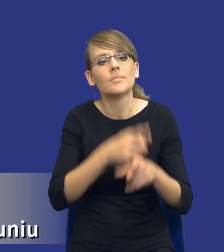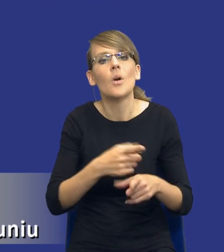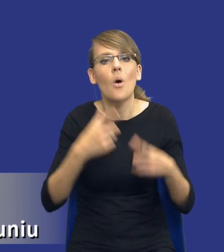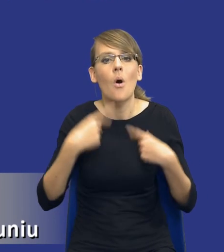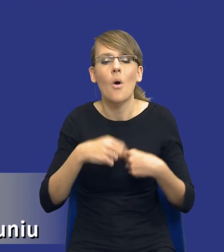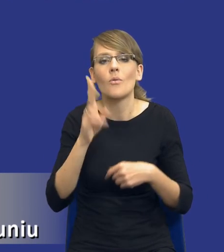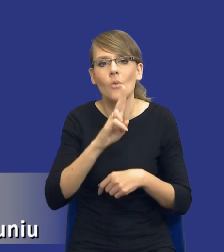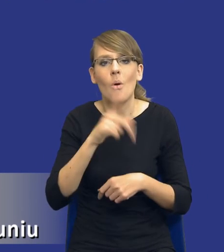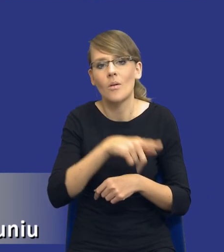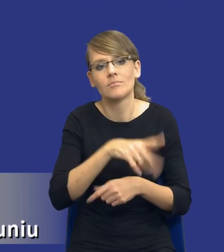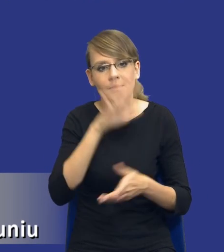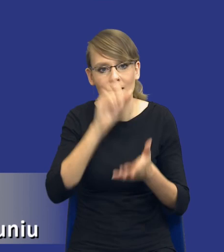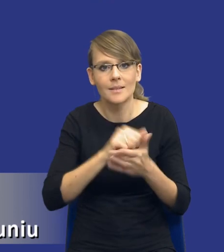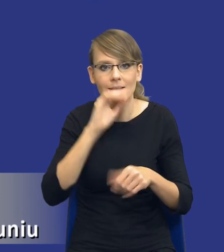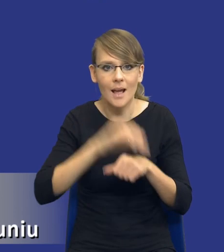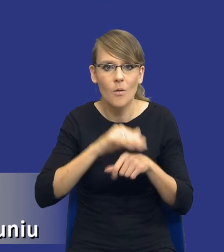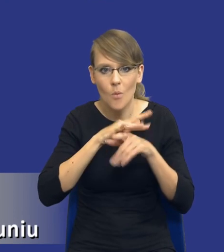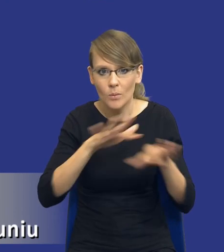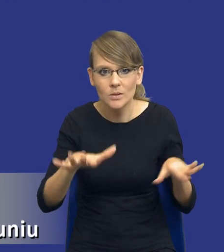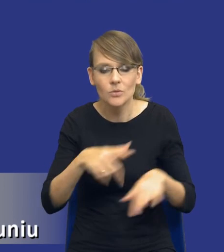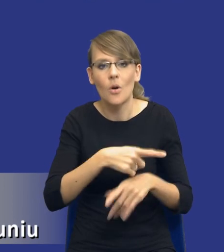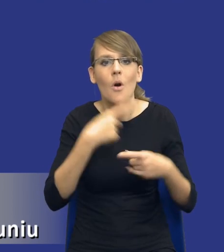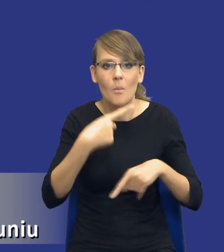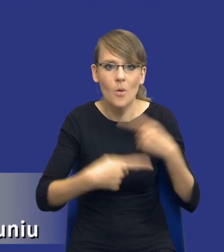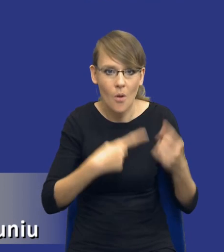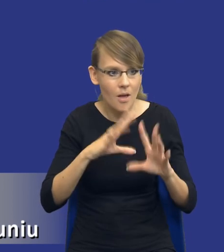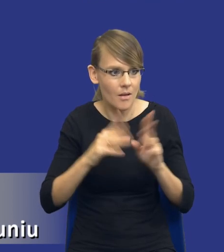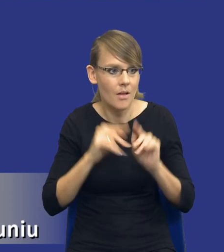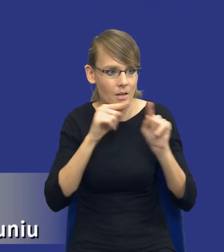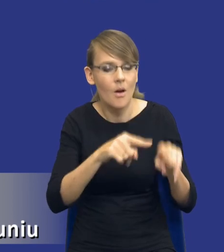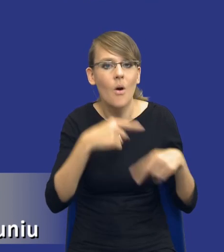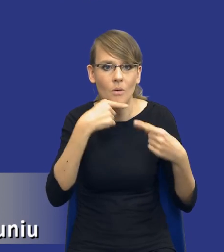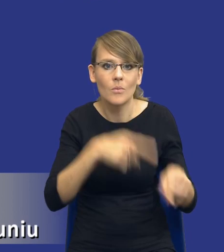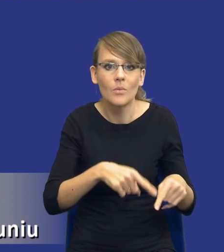zajmuje zamówieniami publicznymi, odpowiada za te procedury jest po prostu kontr efektywne.